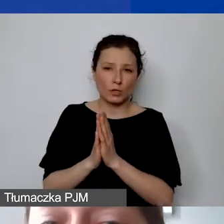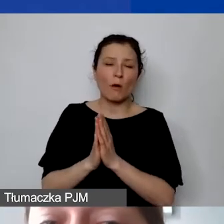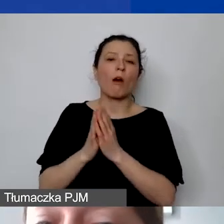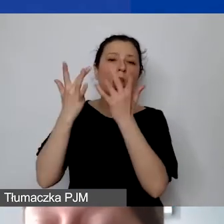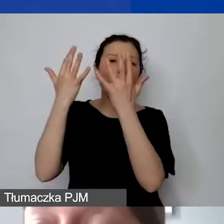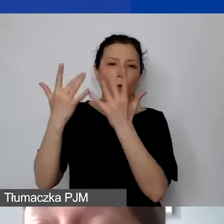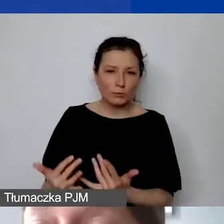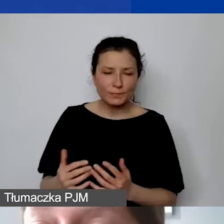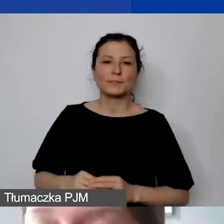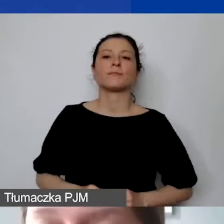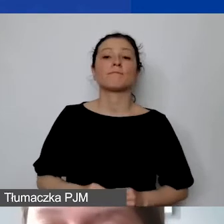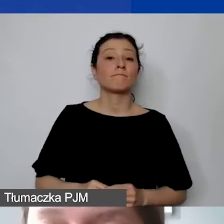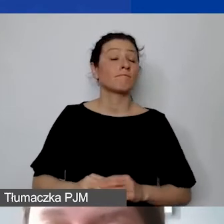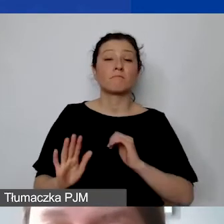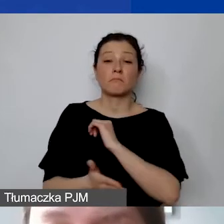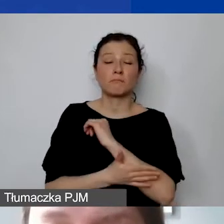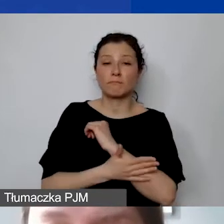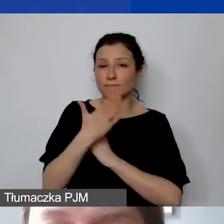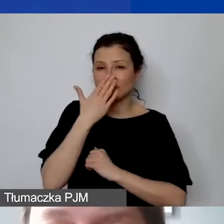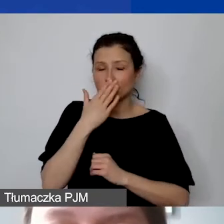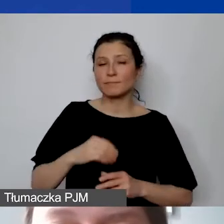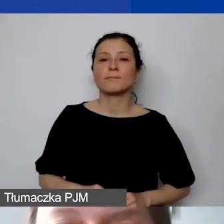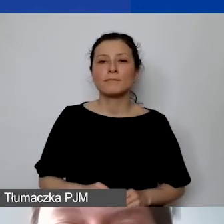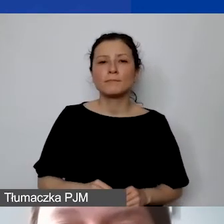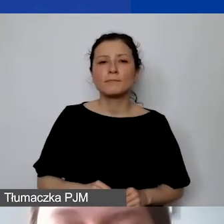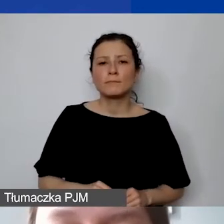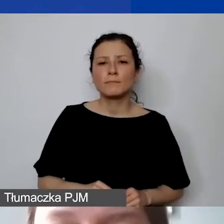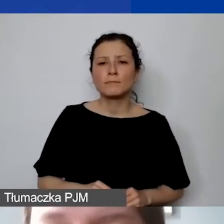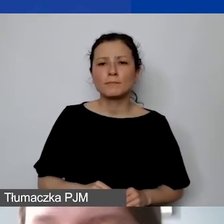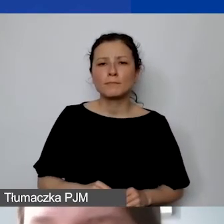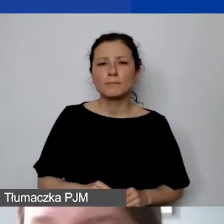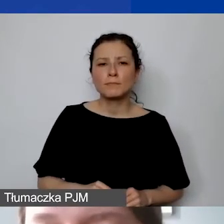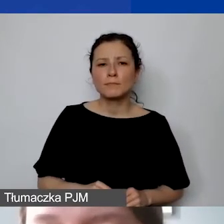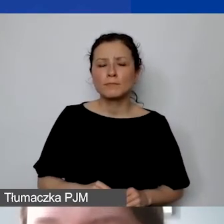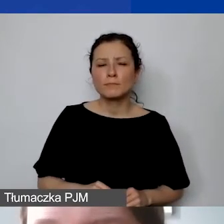Może ona się opierać na jednej z wymienionych metod.